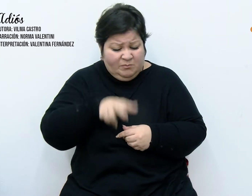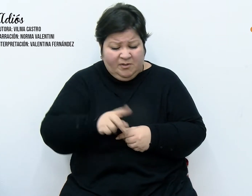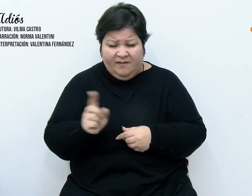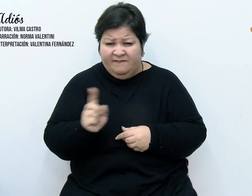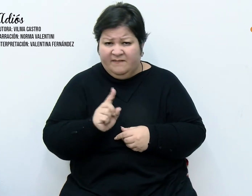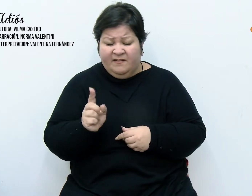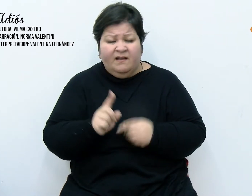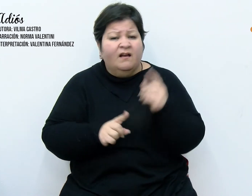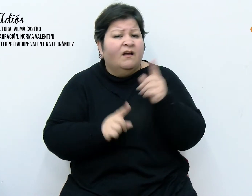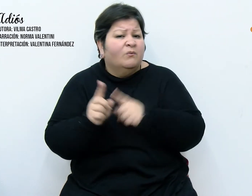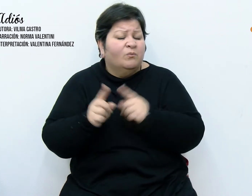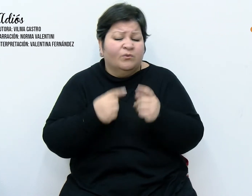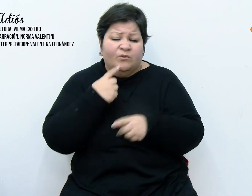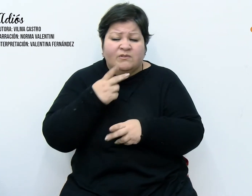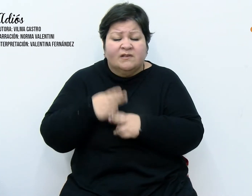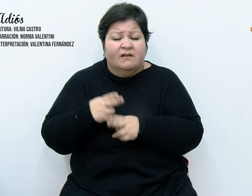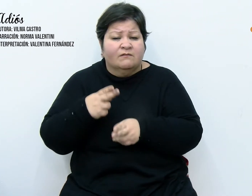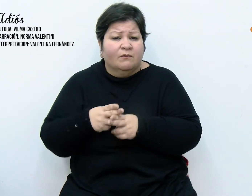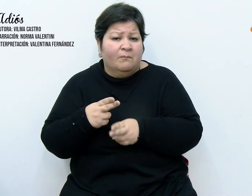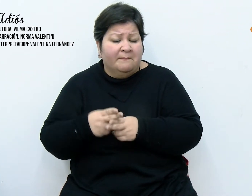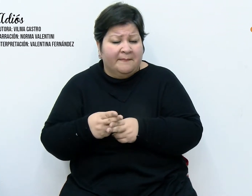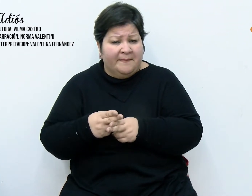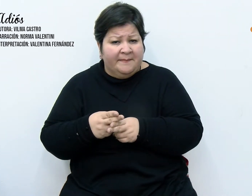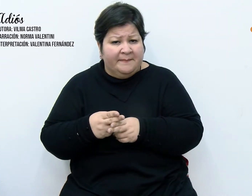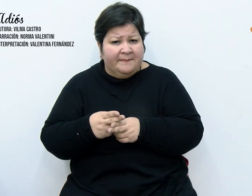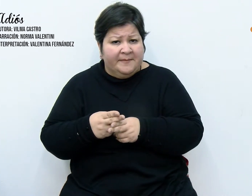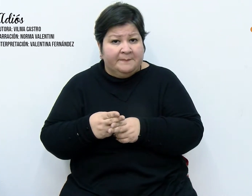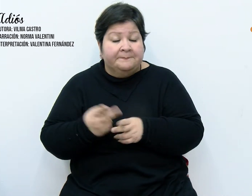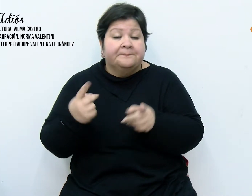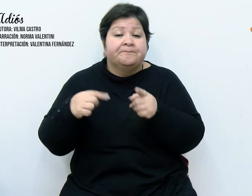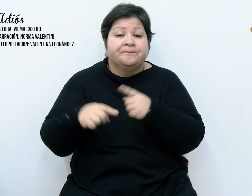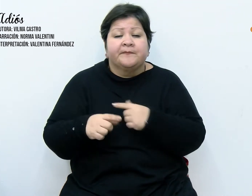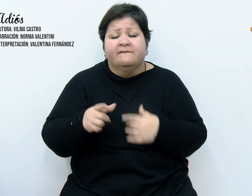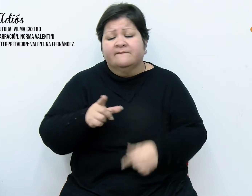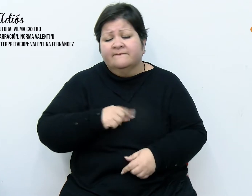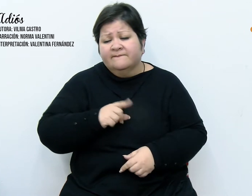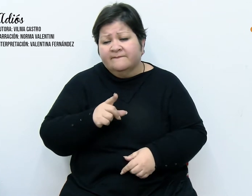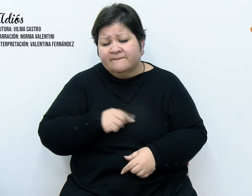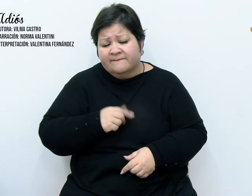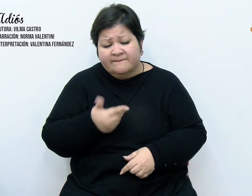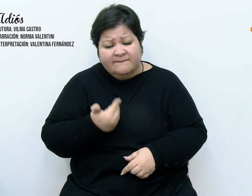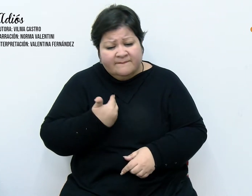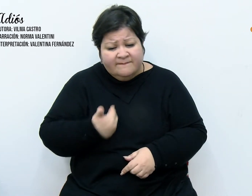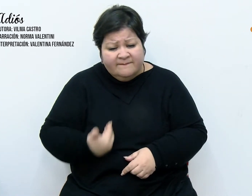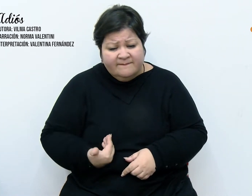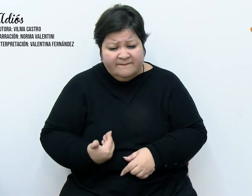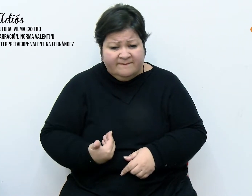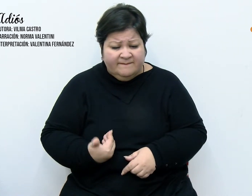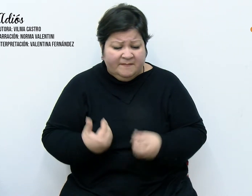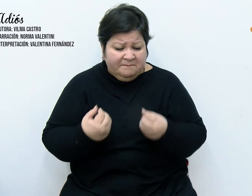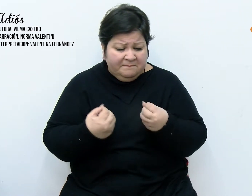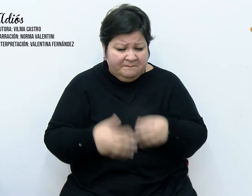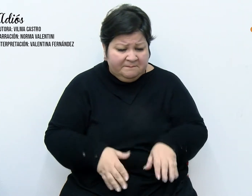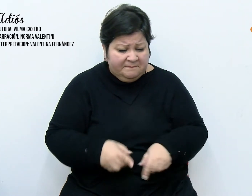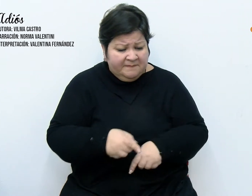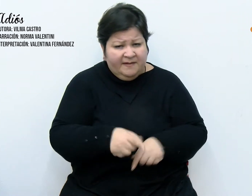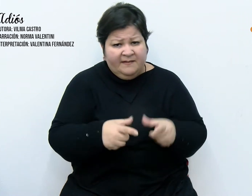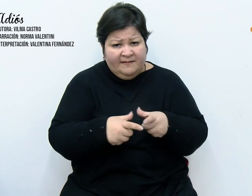y otros mudos. Pese al dolor que esta pérdida nos produjo, decidimos en un cónclave familiar,